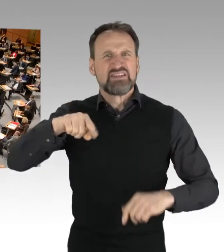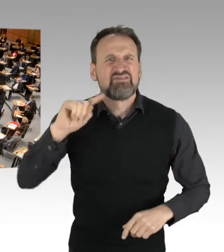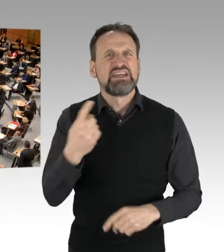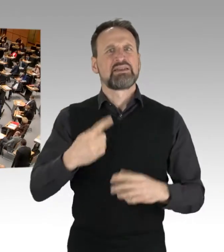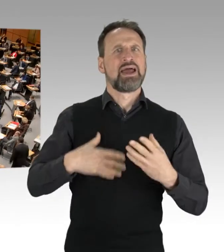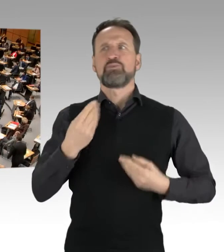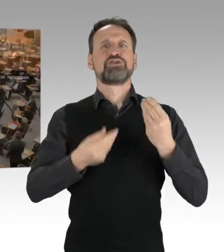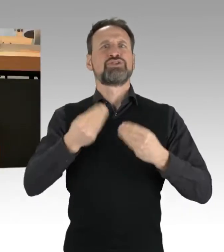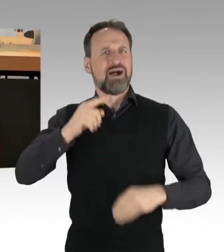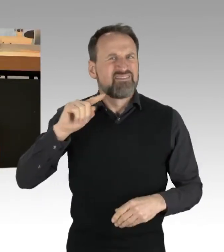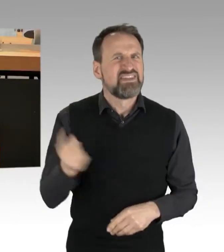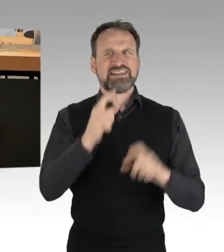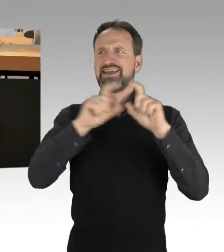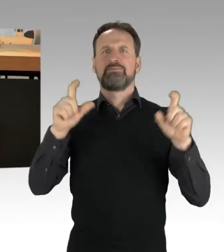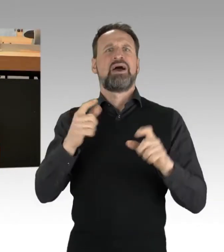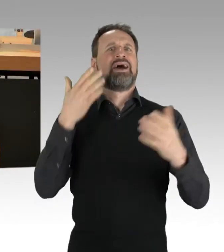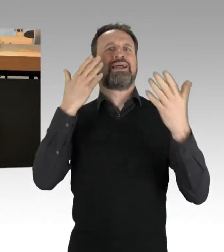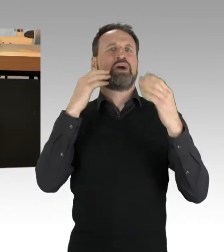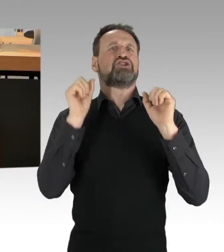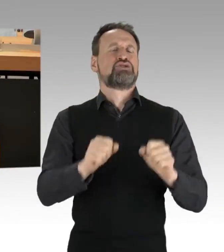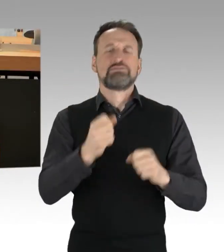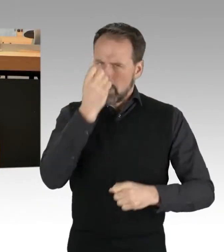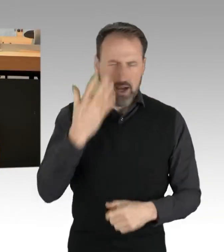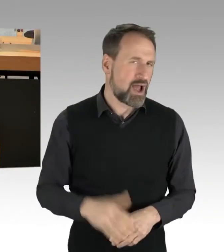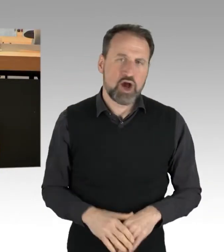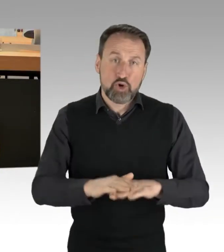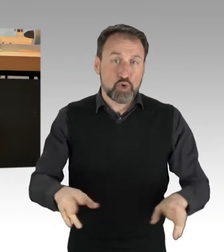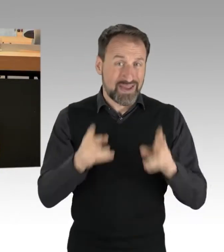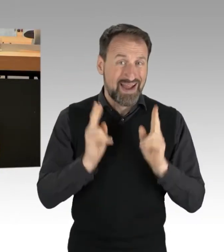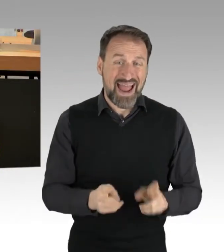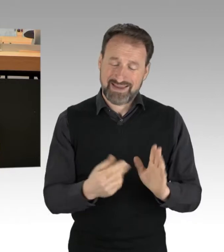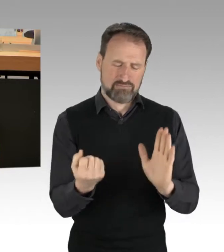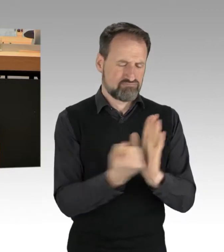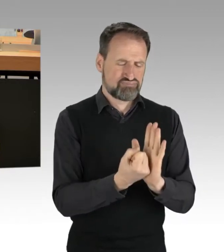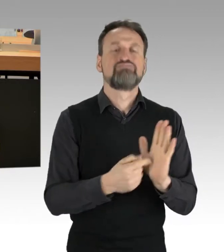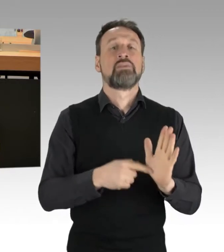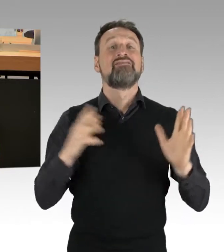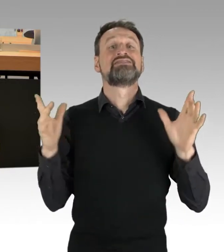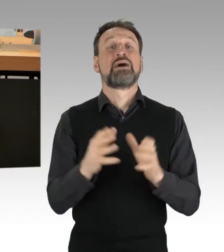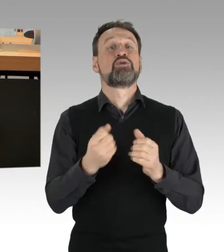Klar ist dabei: Das verbriefte Grundrecht der Versammlungsfreiheit ist ein hohes Gut. Es ist essenziell, um das Versprechen